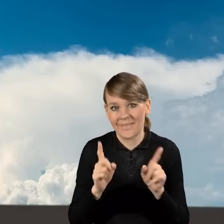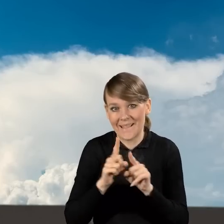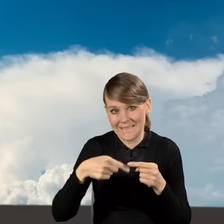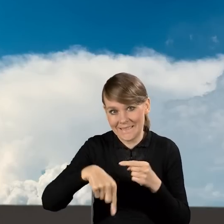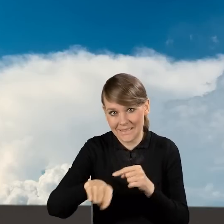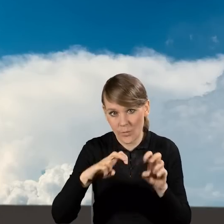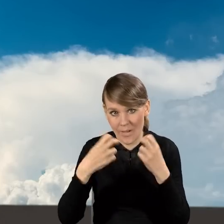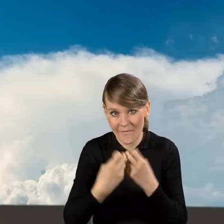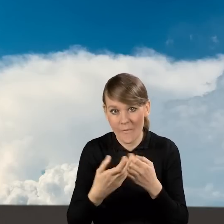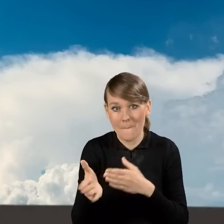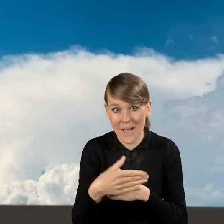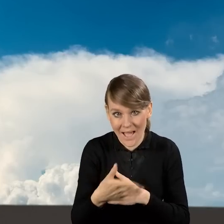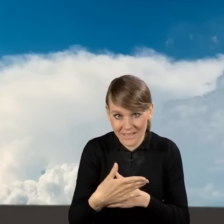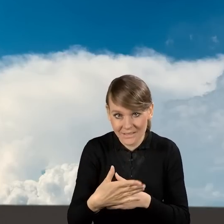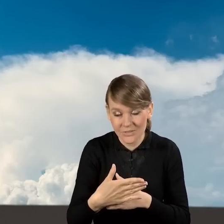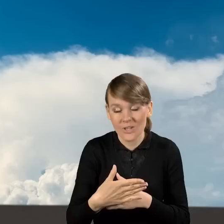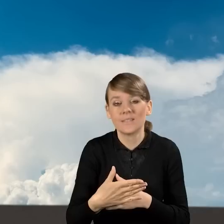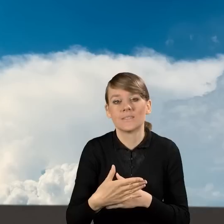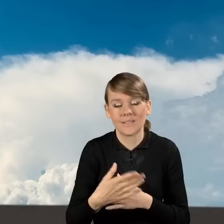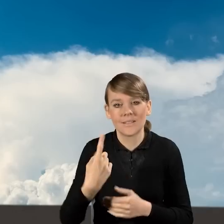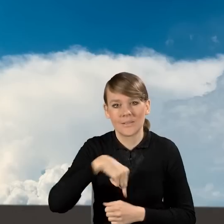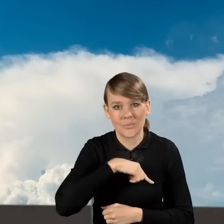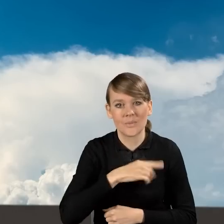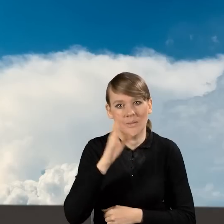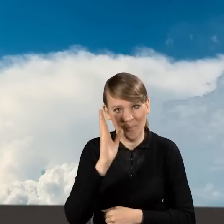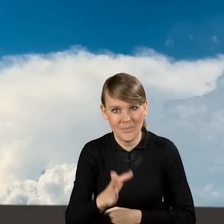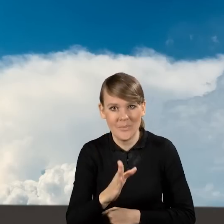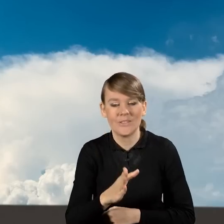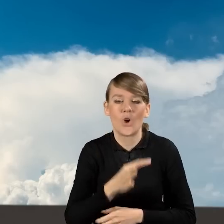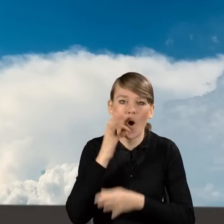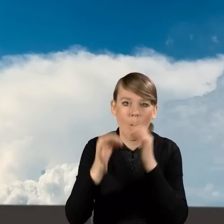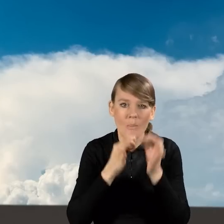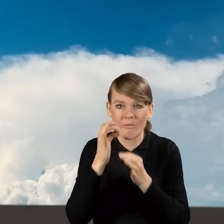który odbędzie się w marcu, będziemy opowiadać